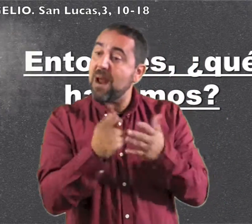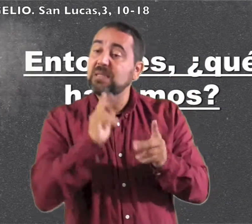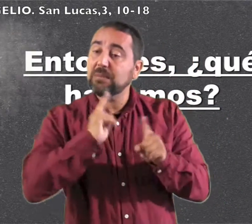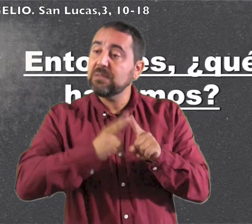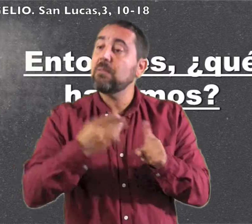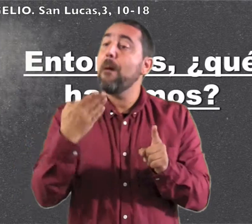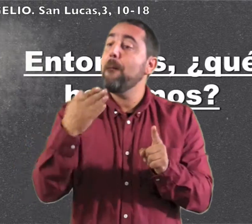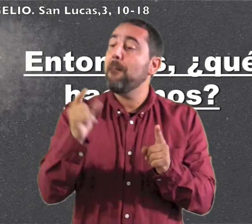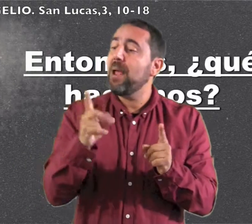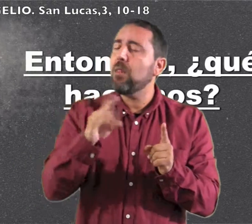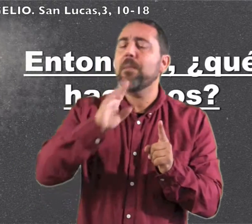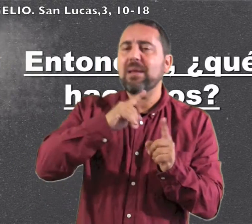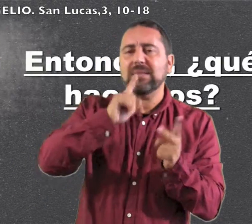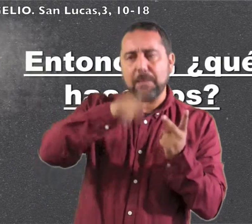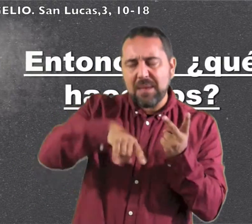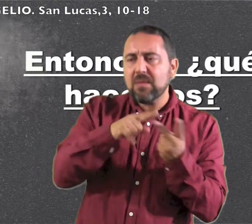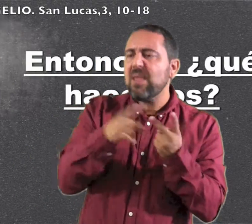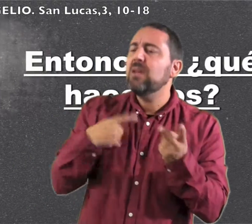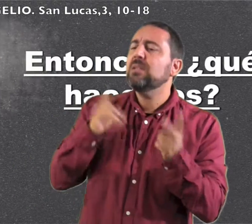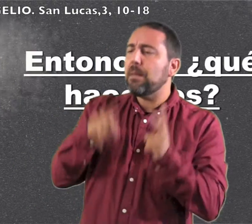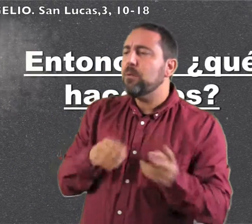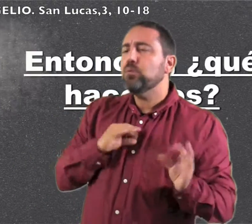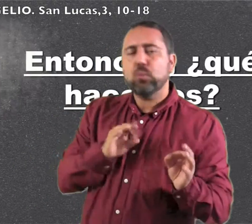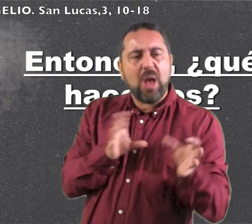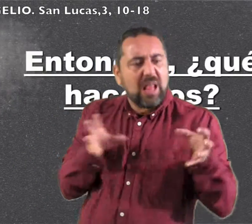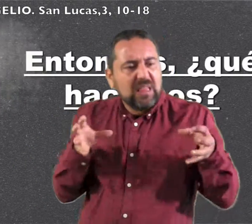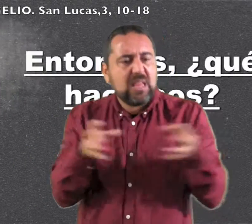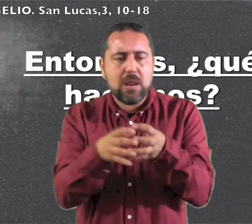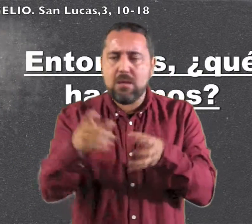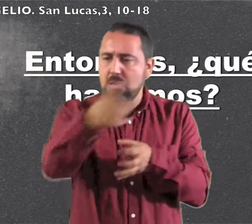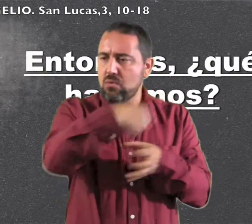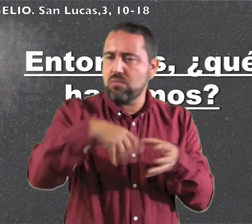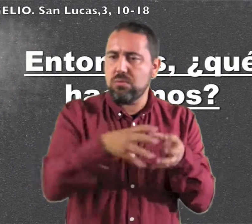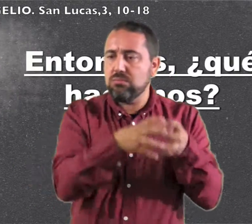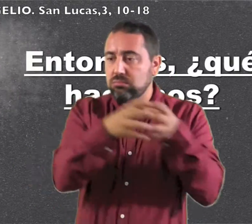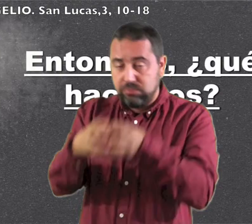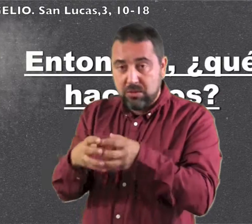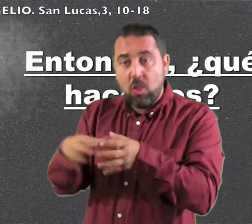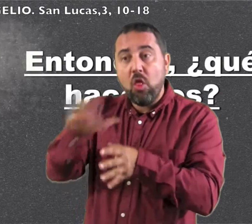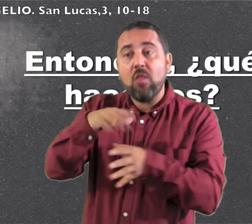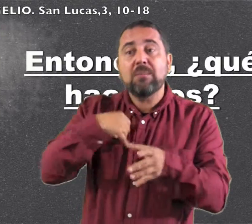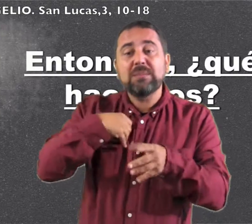y fuegoy tiene en la mano el bieldo para aventar su parva